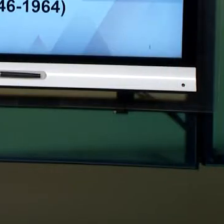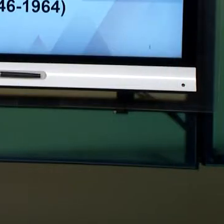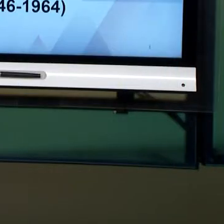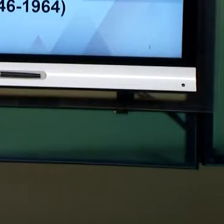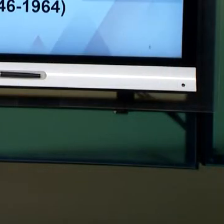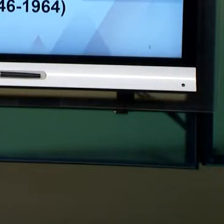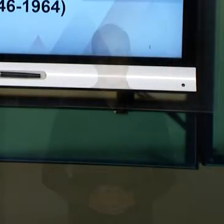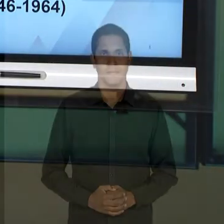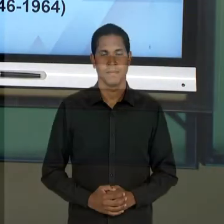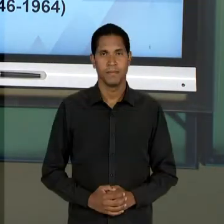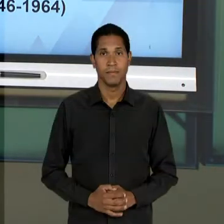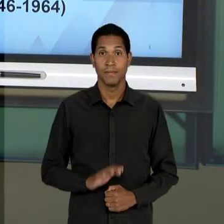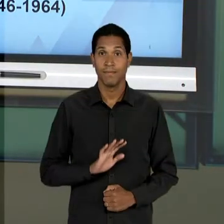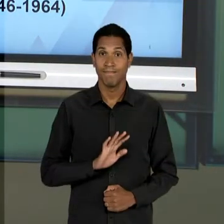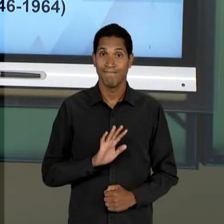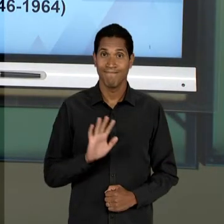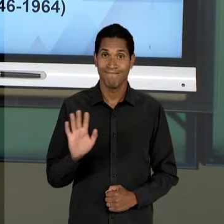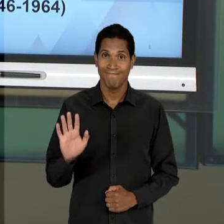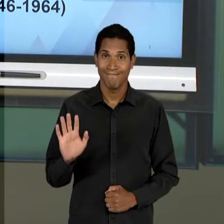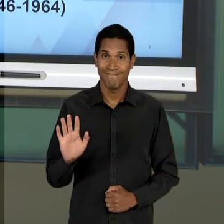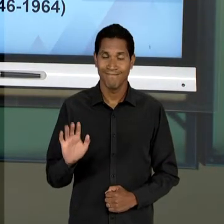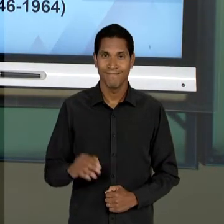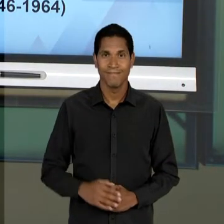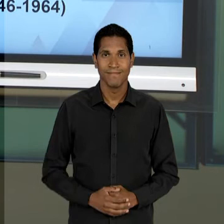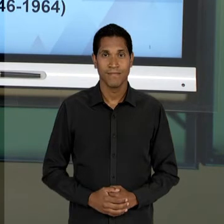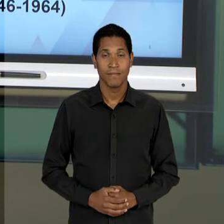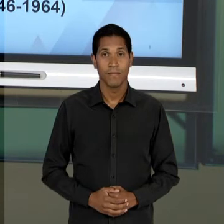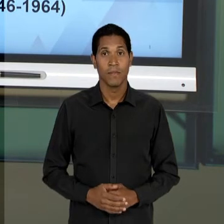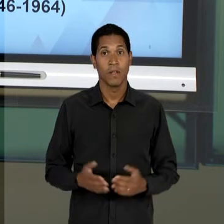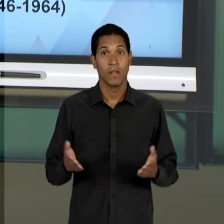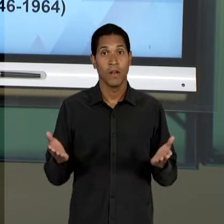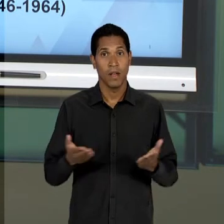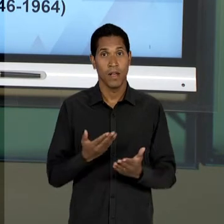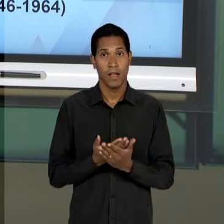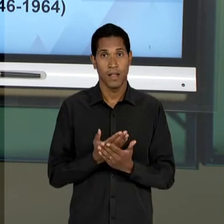[RONI] OLÁ. NESSA AULA 10 NÓS VAMOS OBSERVAR